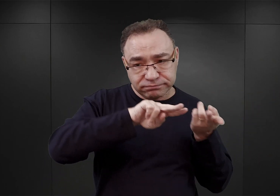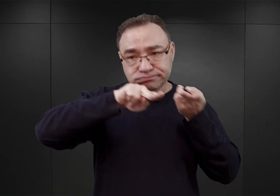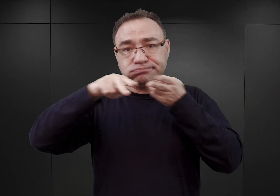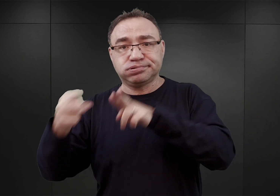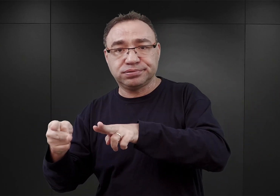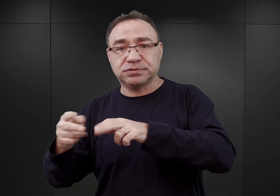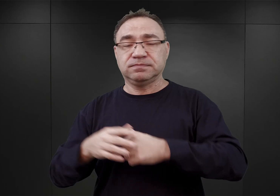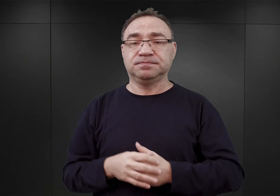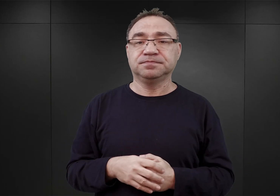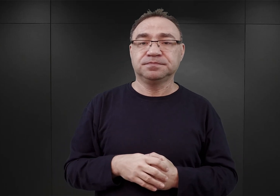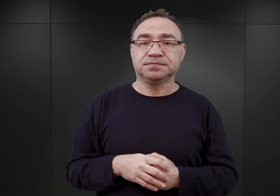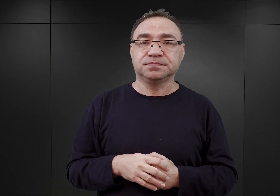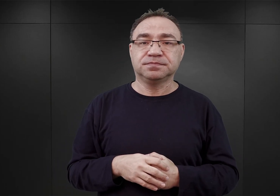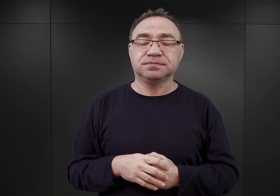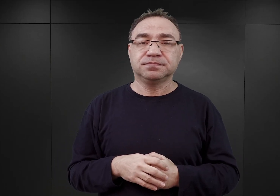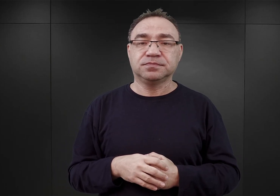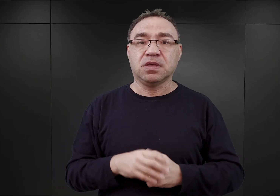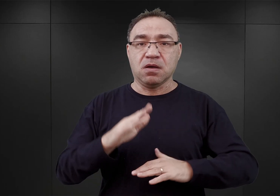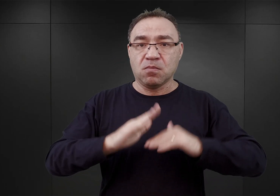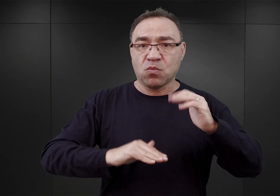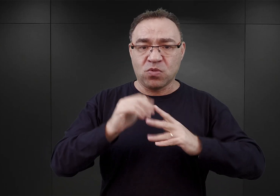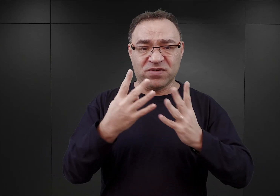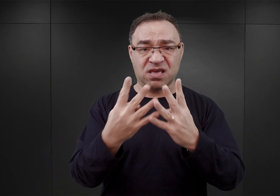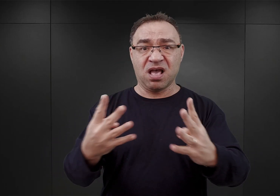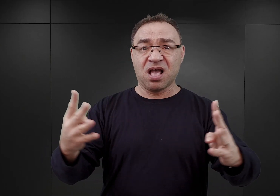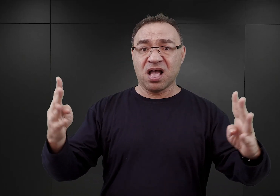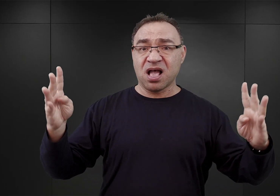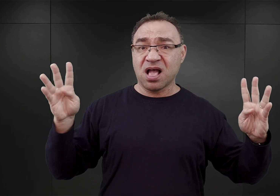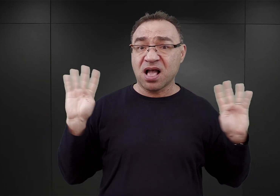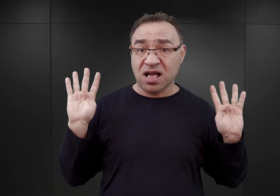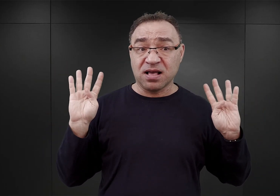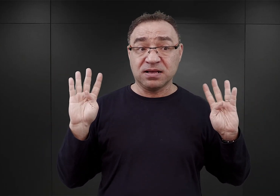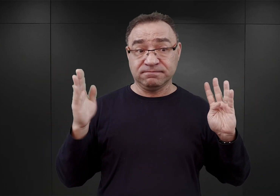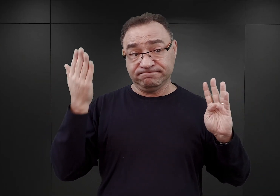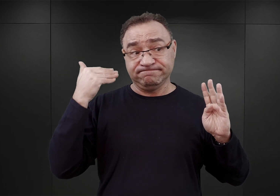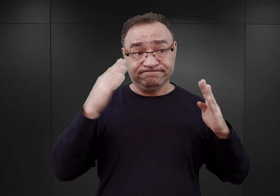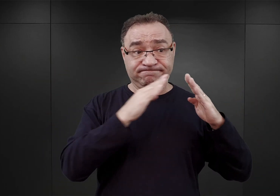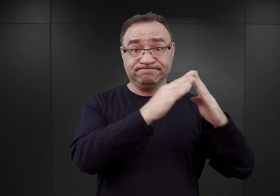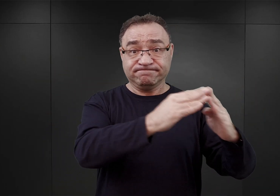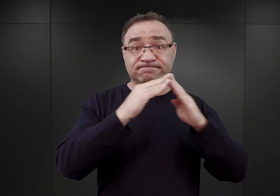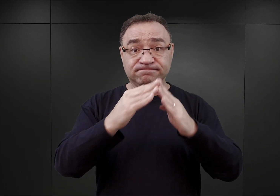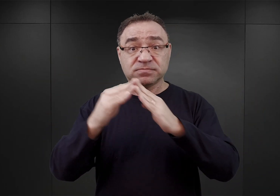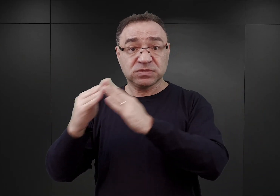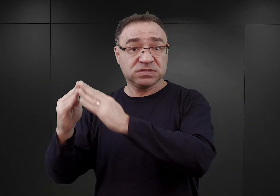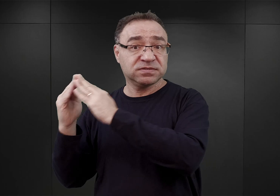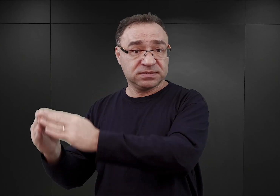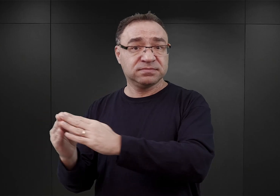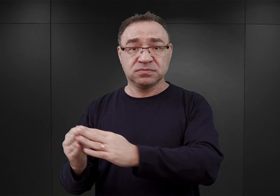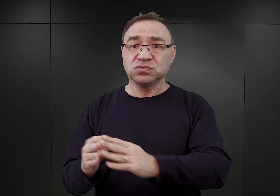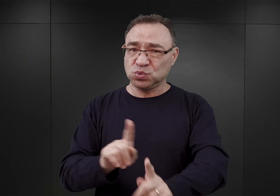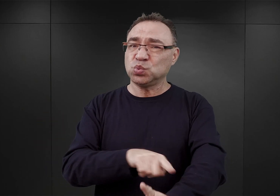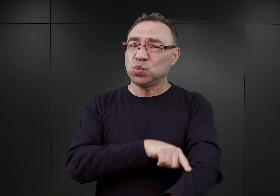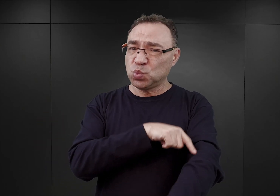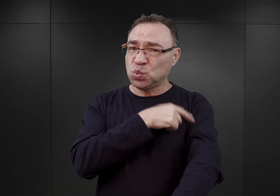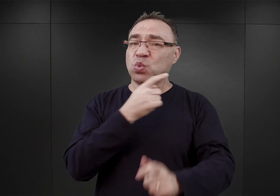Z tym, że wybudowanie ogrodzenia wokół byłych polskich obiektów koszarowych w Auschwitz musiało zająć nieco czasu.